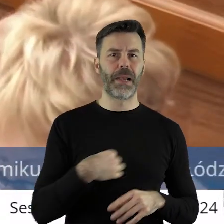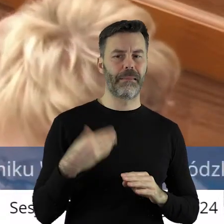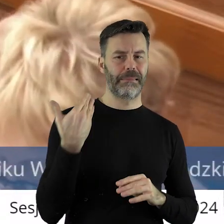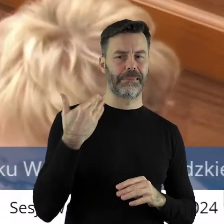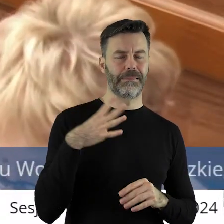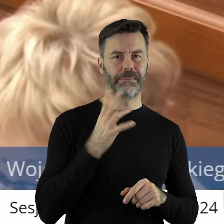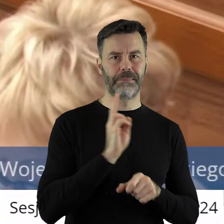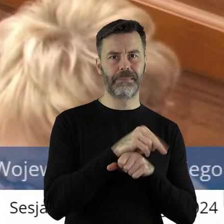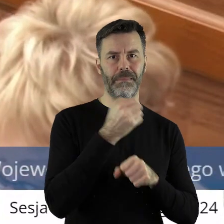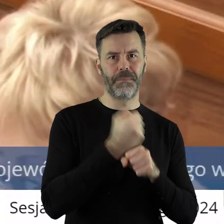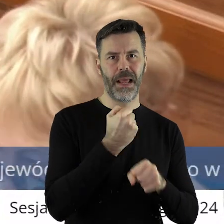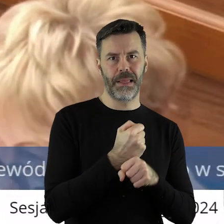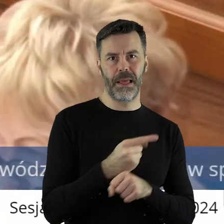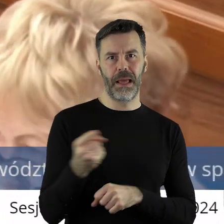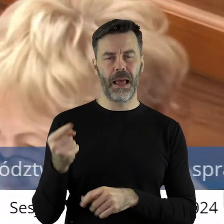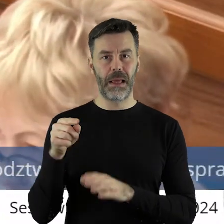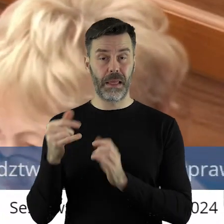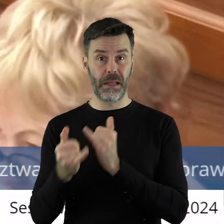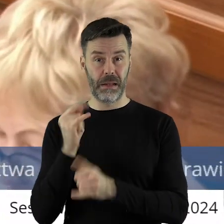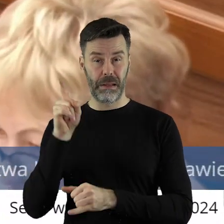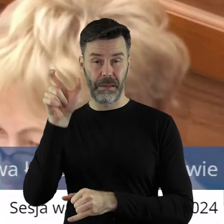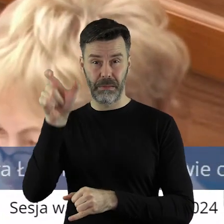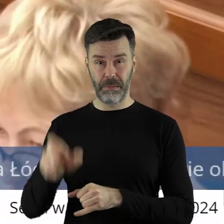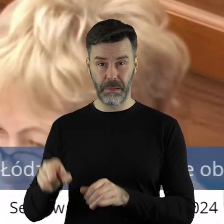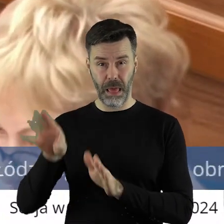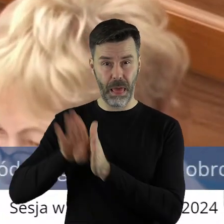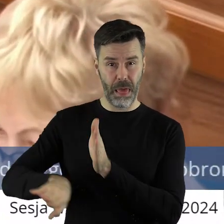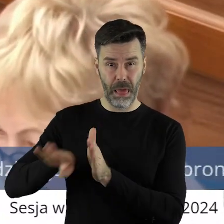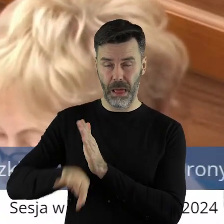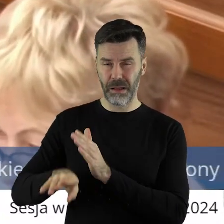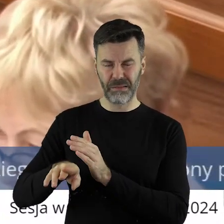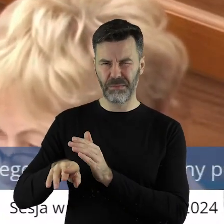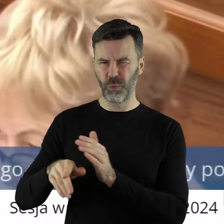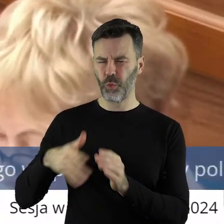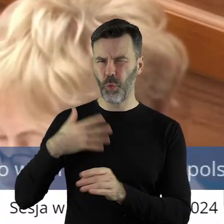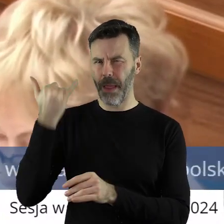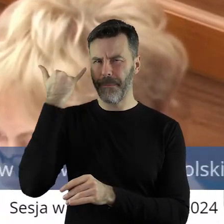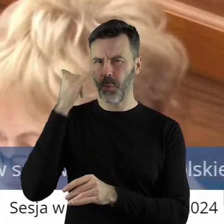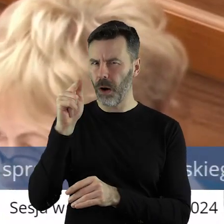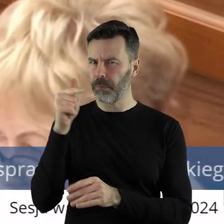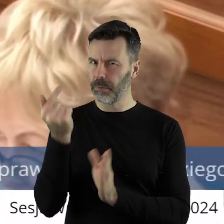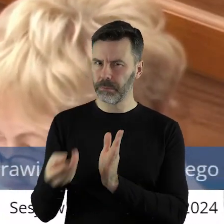pana premiera więc uważam, że pomijanie go tutaj jest merytorycznie